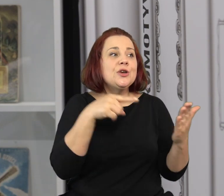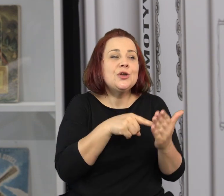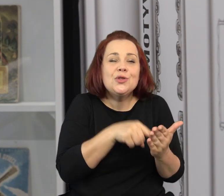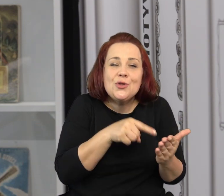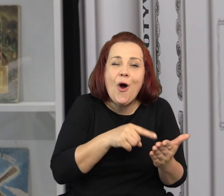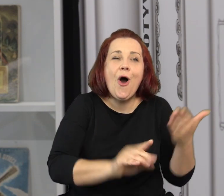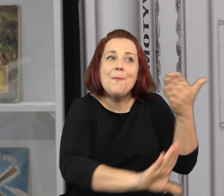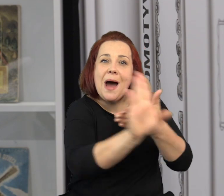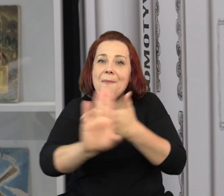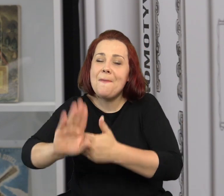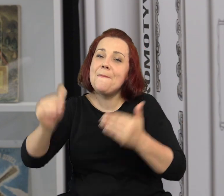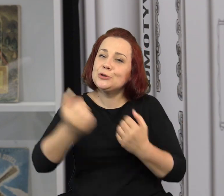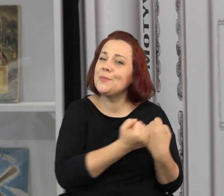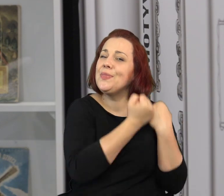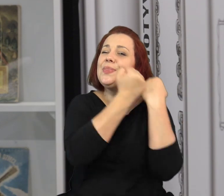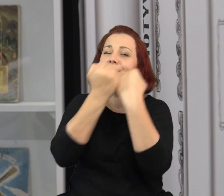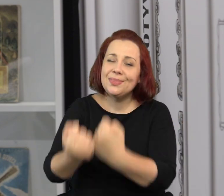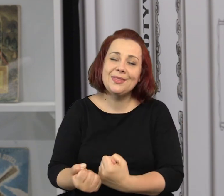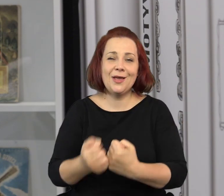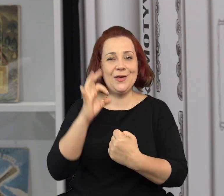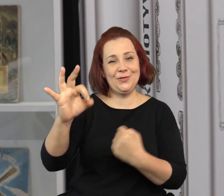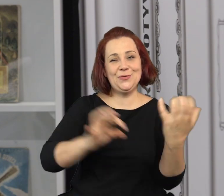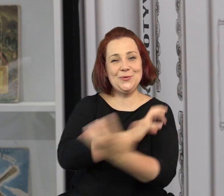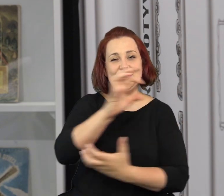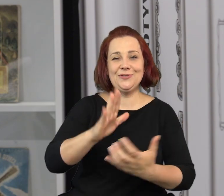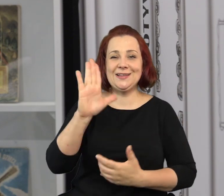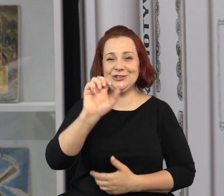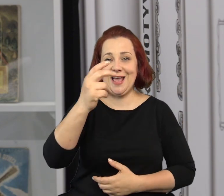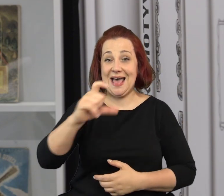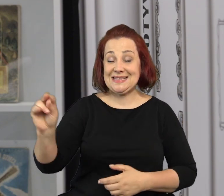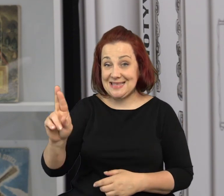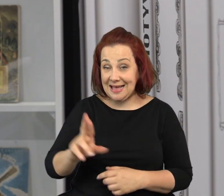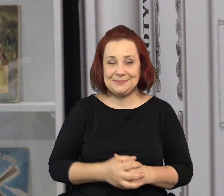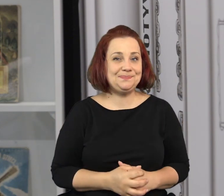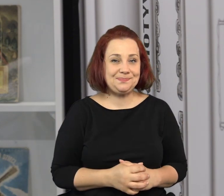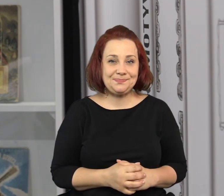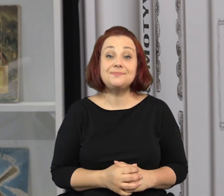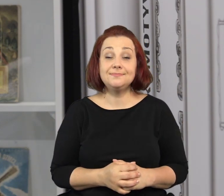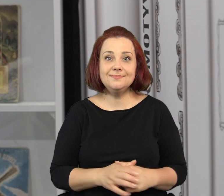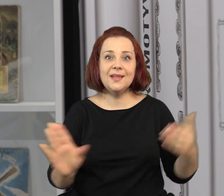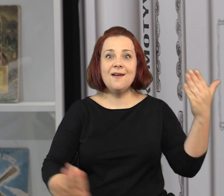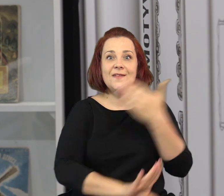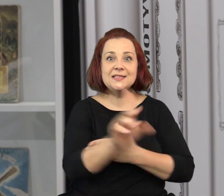Ta wystawa pozwoli nam pozostać na dłużej w świecie Jana Marcina Szancera. W świecie baśni i wyobraźni.